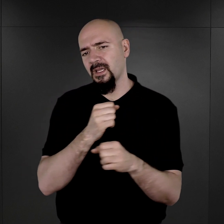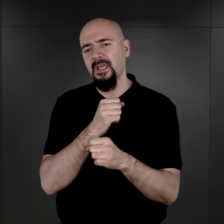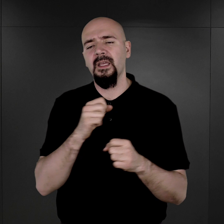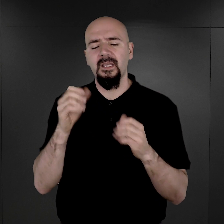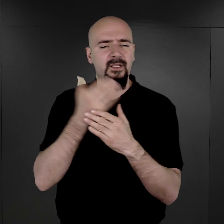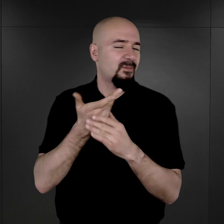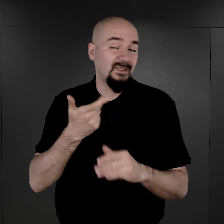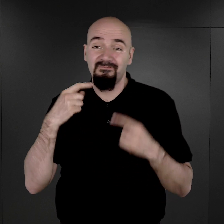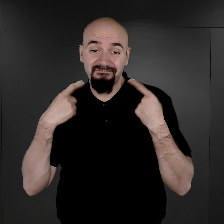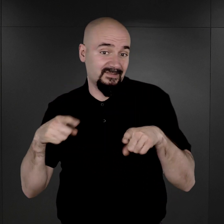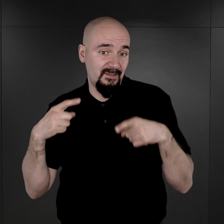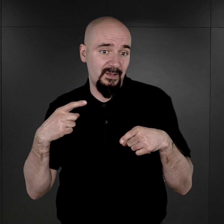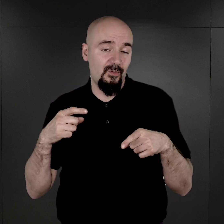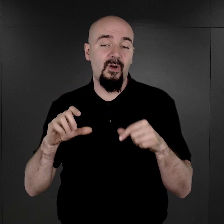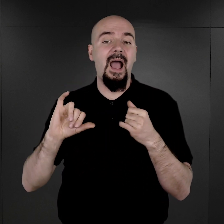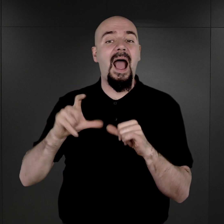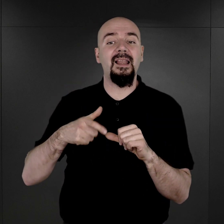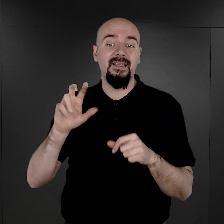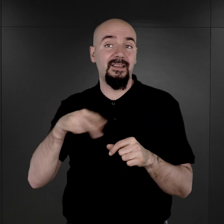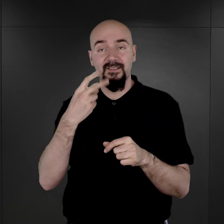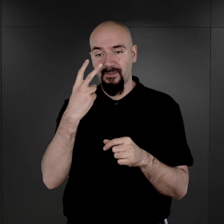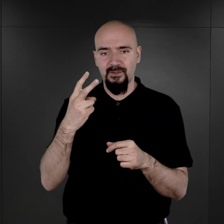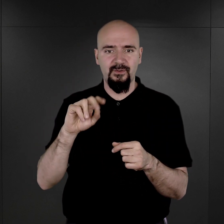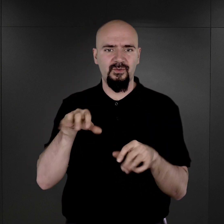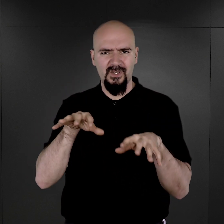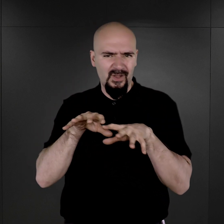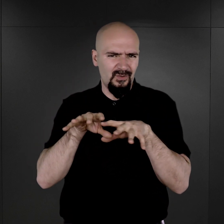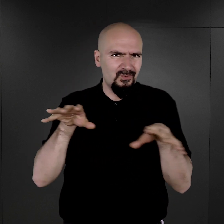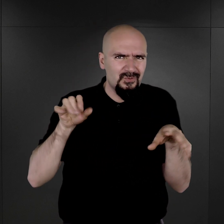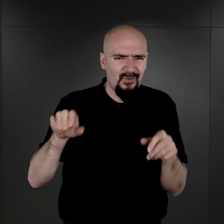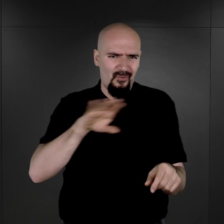Dopiero w chwili, kiedy stwierdzono ogromną ilość zgonów i w związku z tym